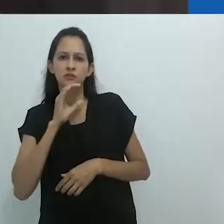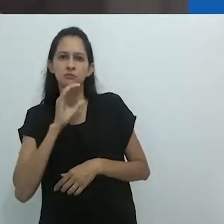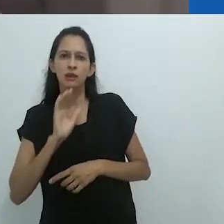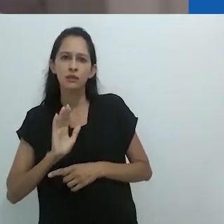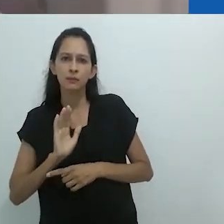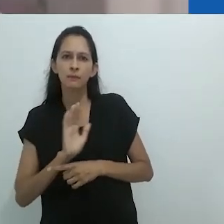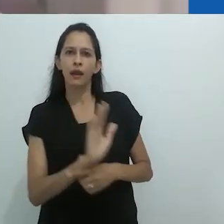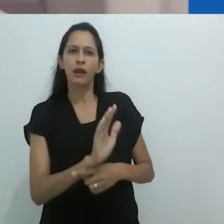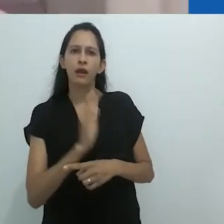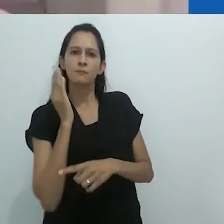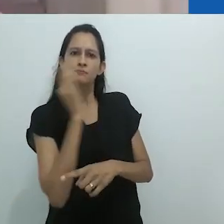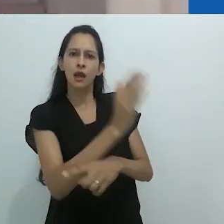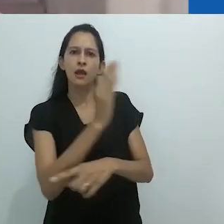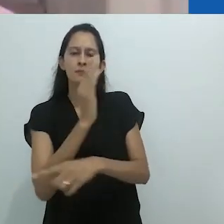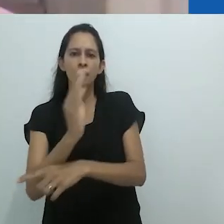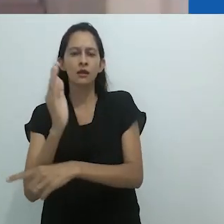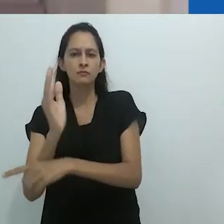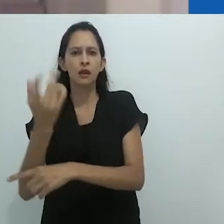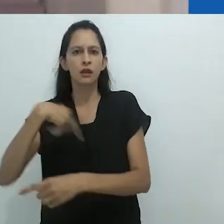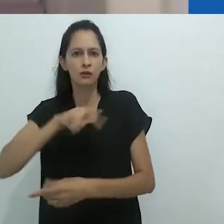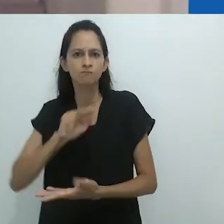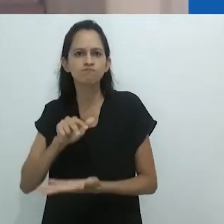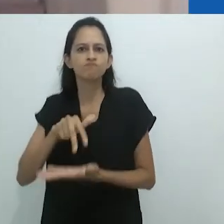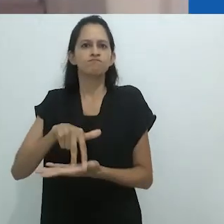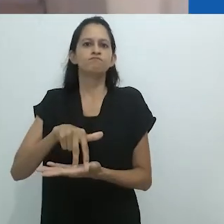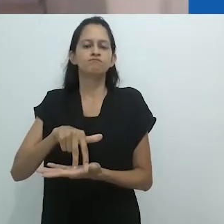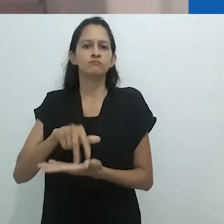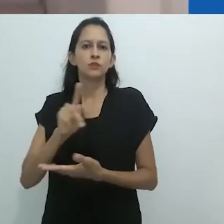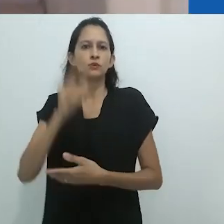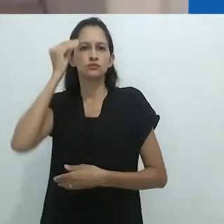Olá a todos e todas. Estamos aqui hoje com o professor Michael Taussig,